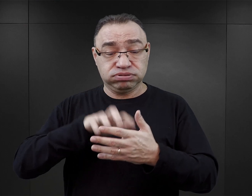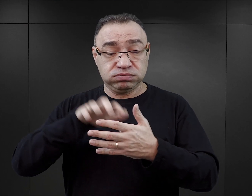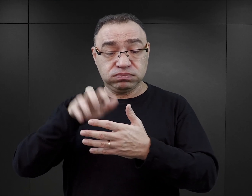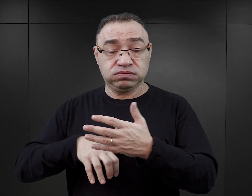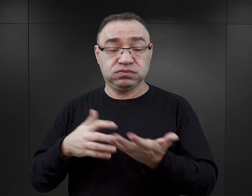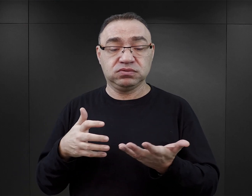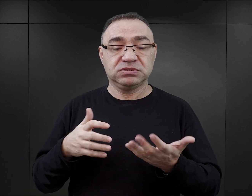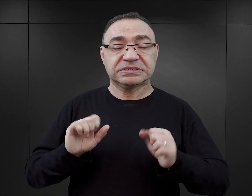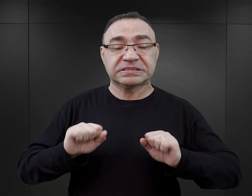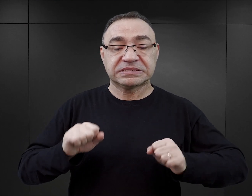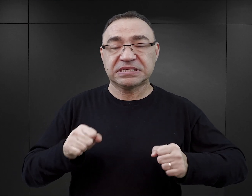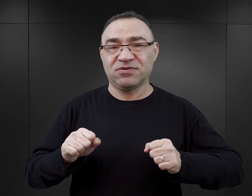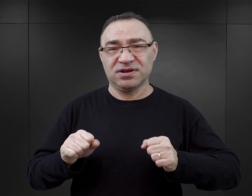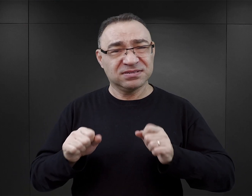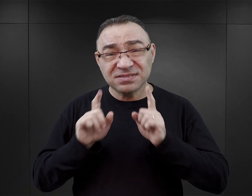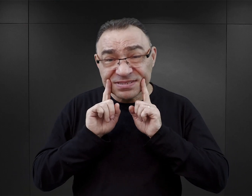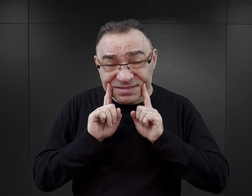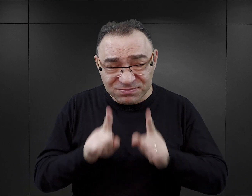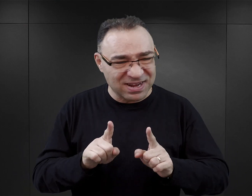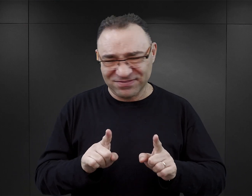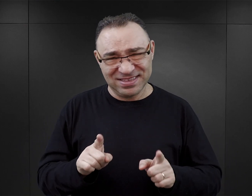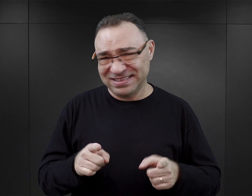podejmują działalność, której podjąć by tak naprawdę nie mogli.